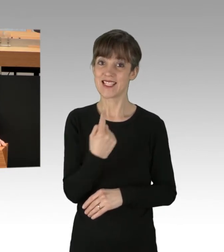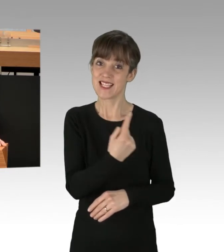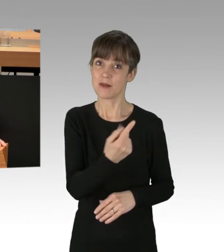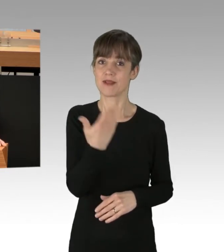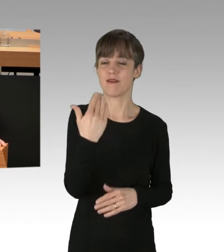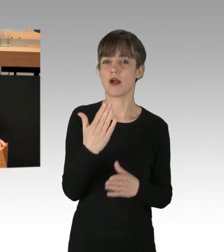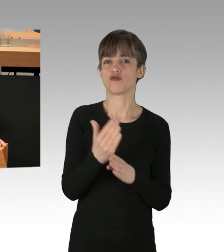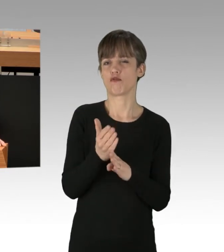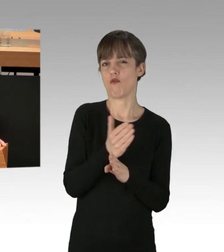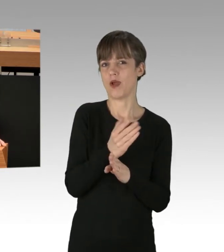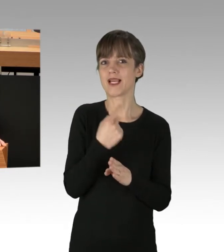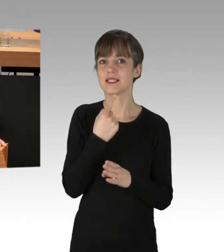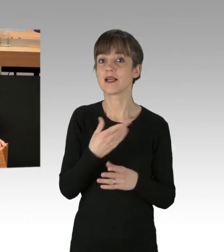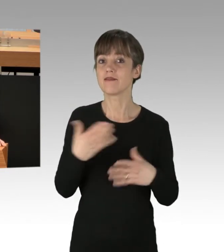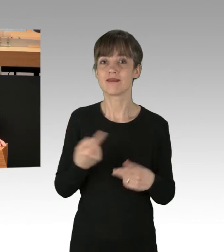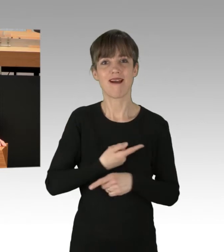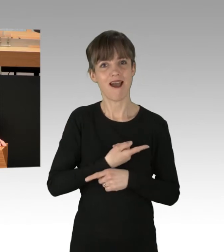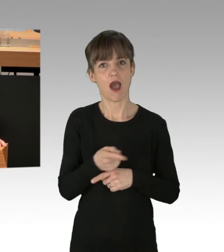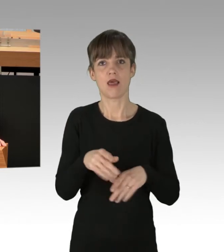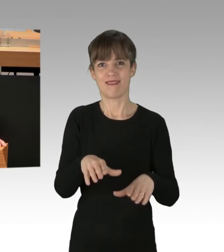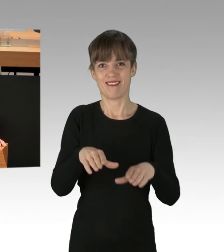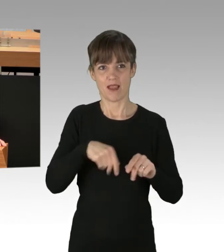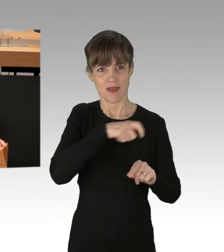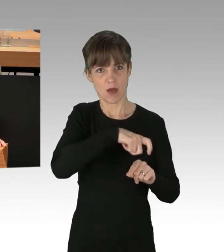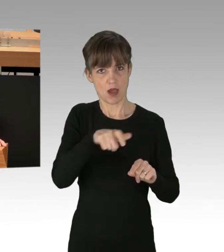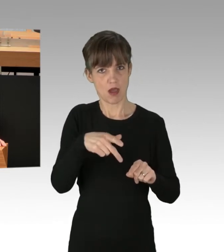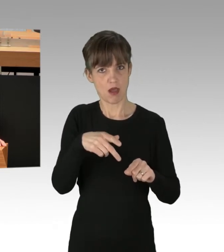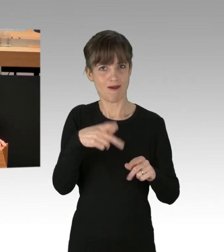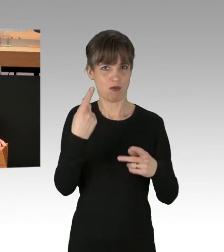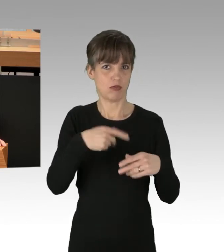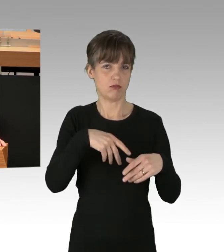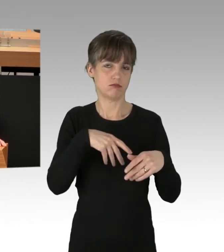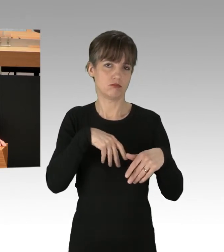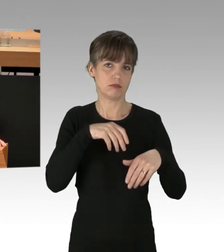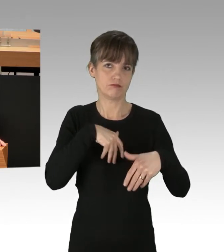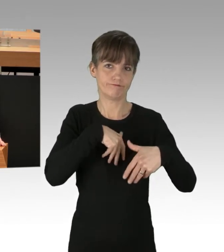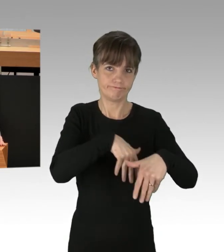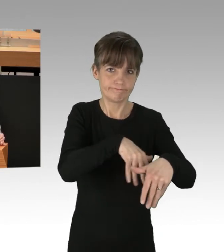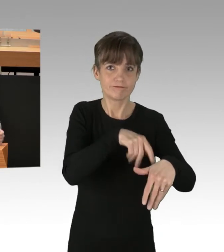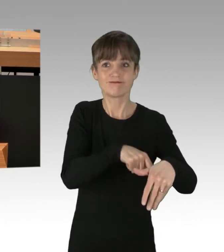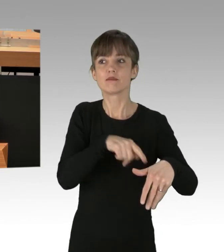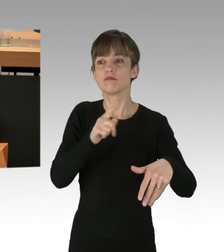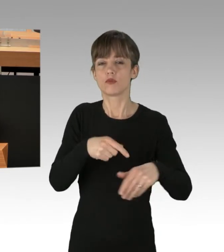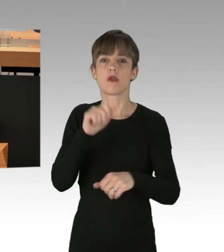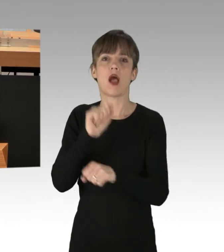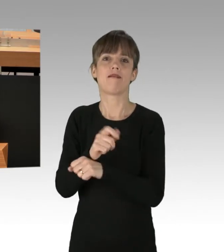alle Teilnehmer mögen dem Haftrichter vorgeführt werden. Das hört sich markig an, Herr Balzer. Allerdings muss man sich, wenn man so etwas fordert,